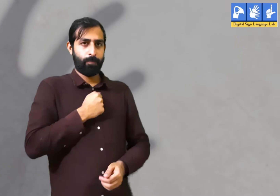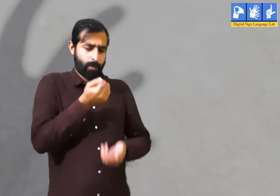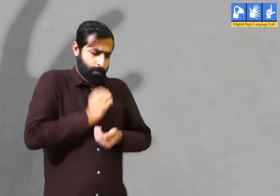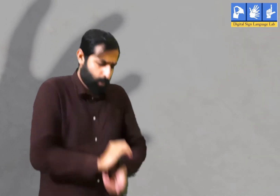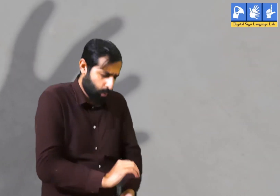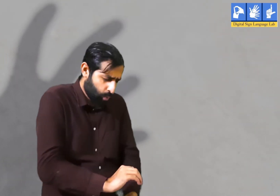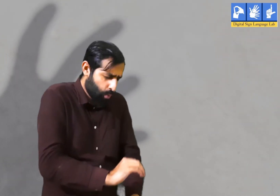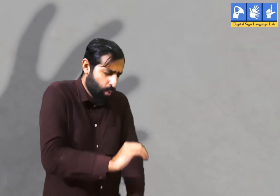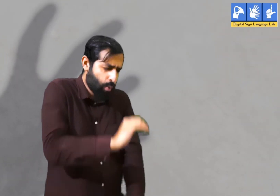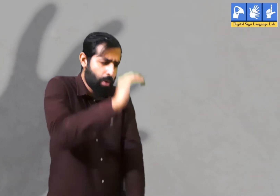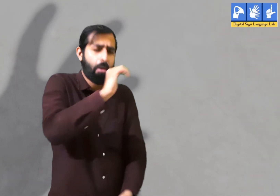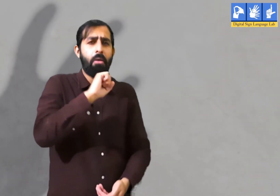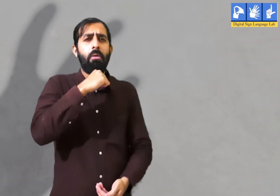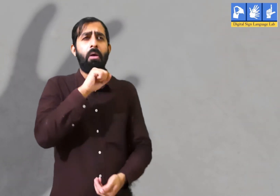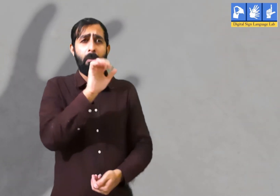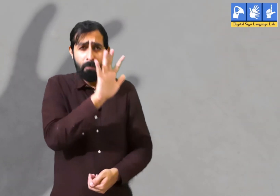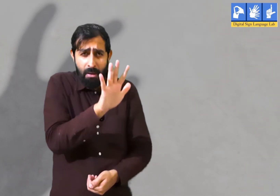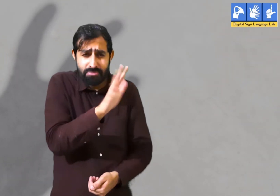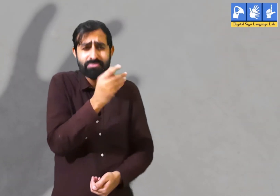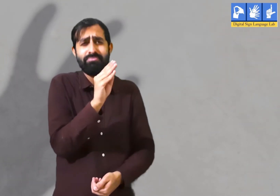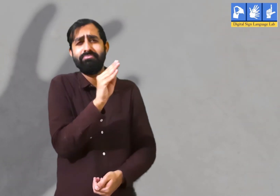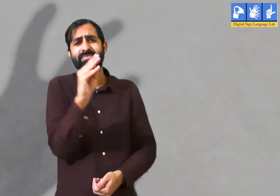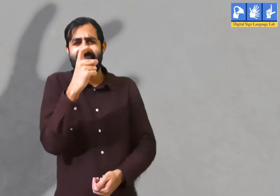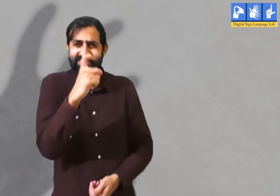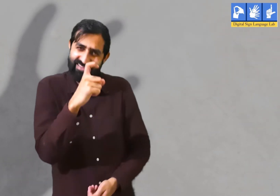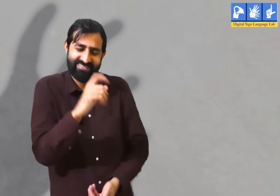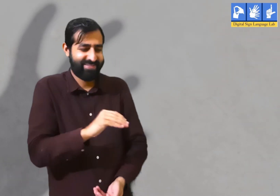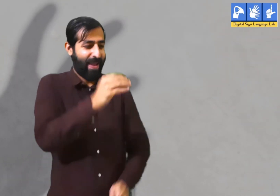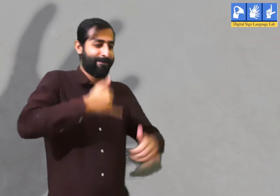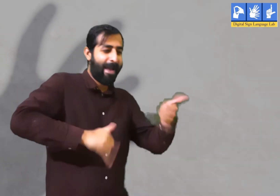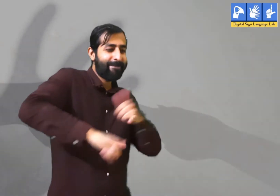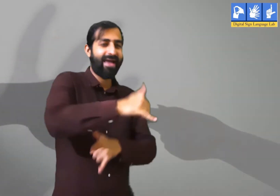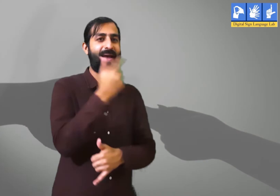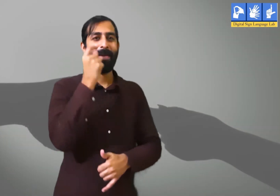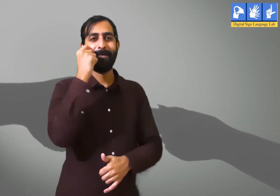आज से कई साल पहले जब हम बचपन में ५ से ७ साल के थे